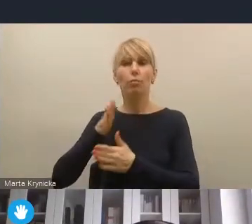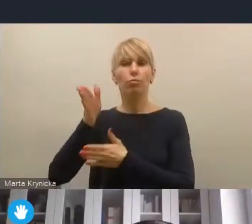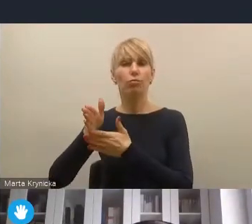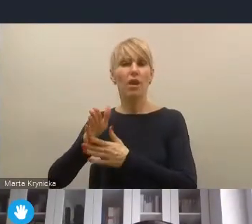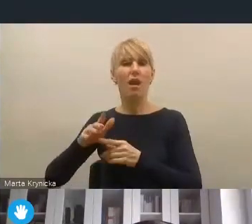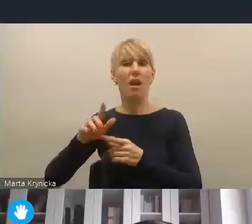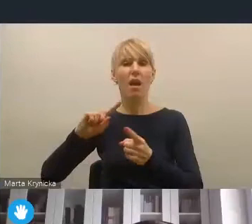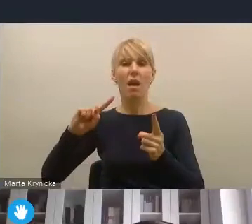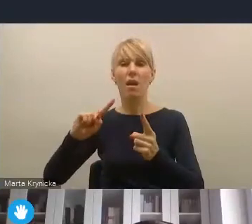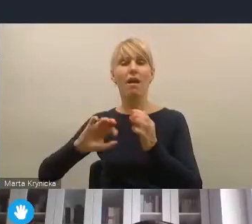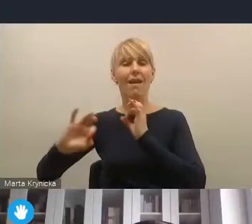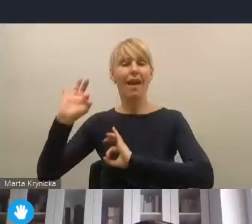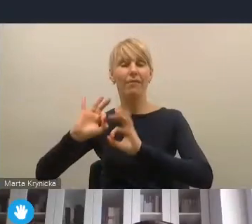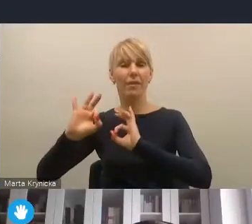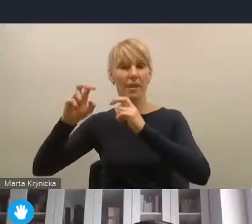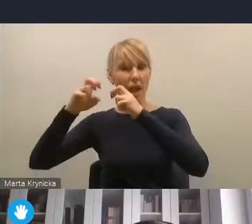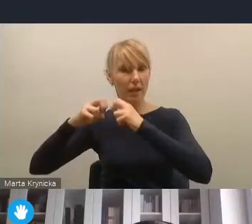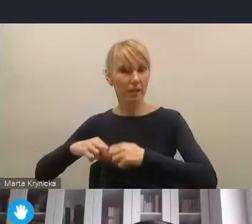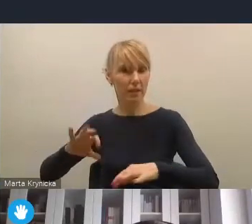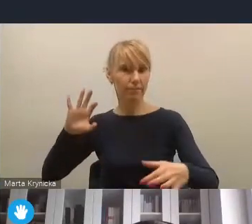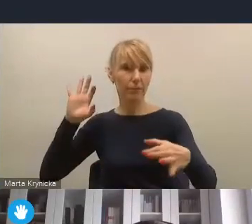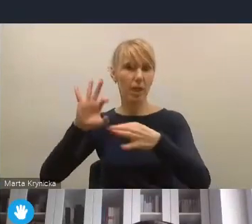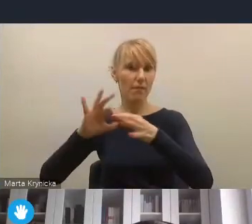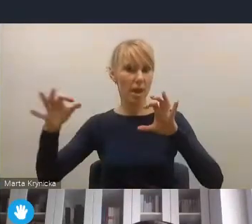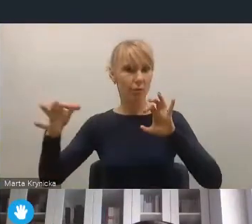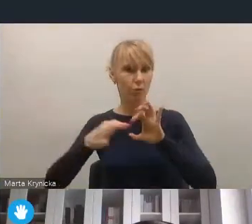chociażby, to jest taki przykład może bardziej operacyjny,